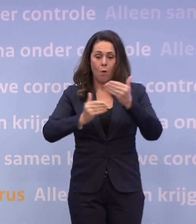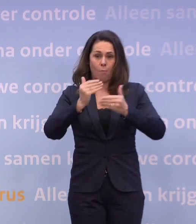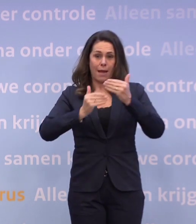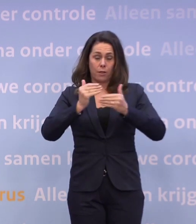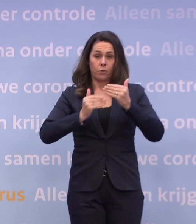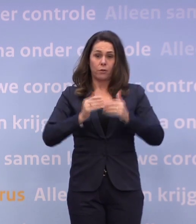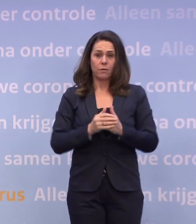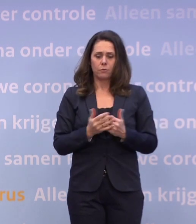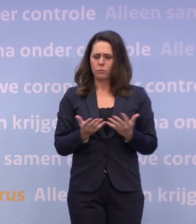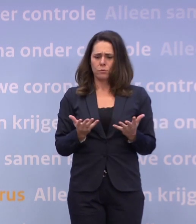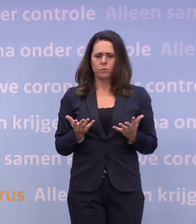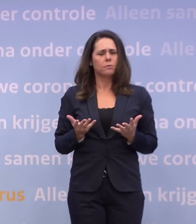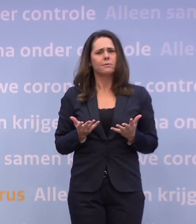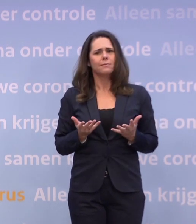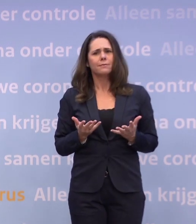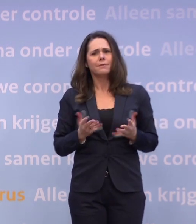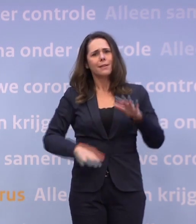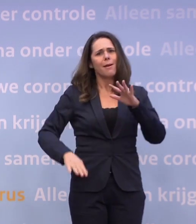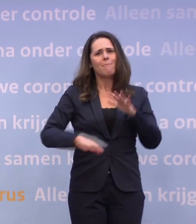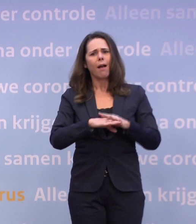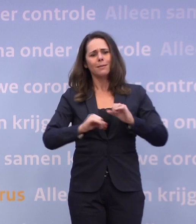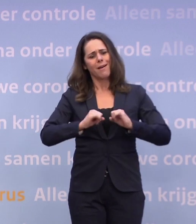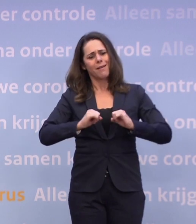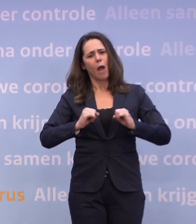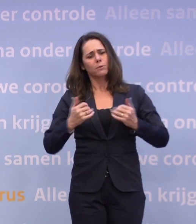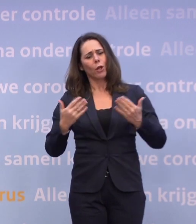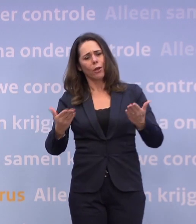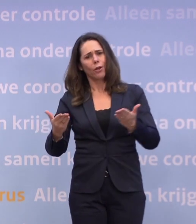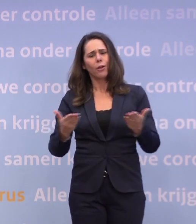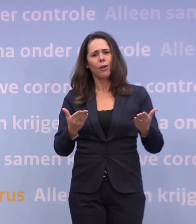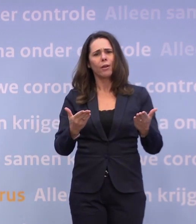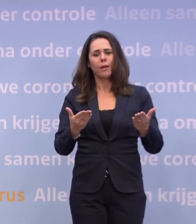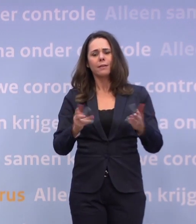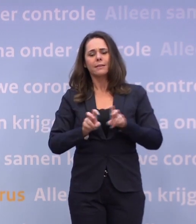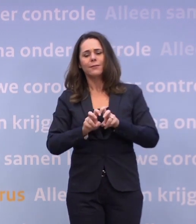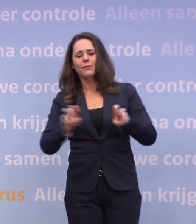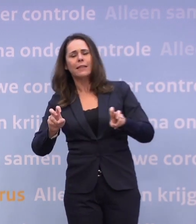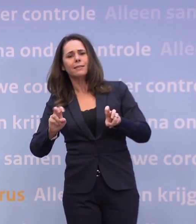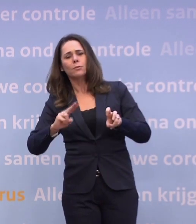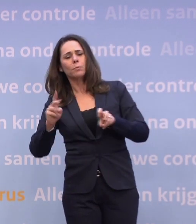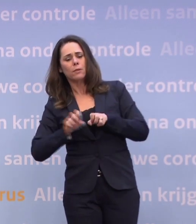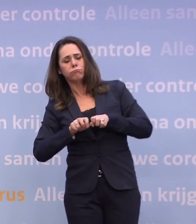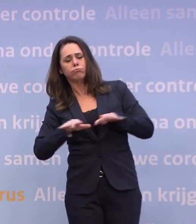Want hoe geef je mensen dan maximaal ruimte... ...en krijgt het virus toch geen kans om opnieuw toe te slaan?